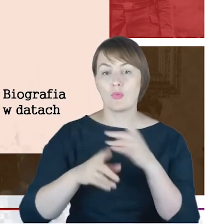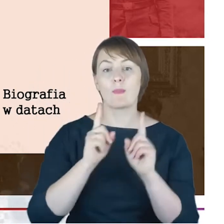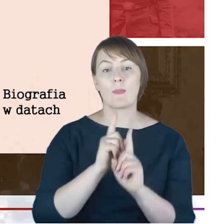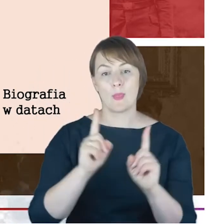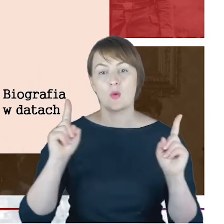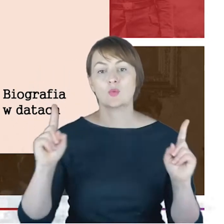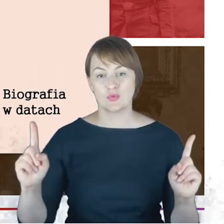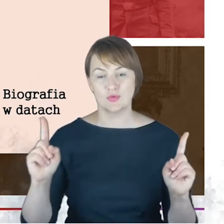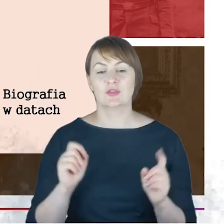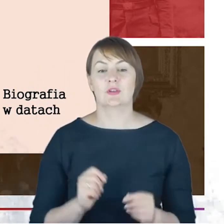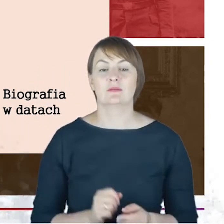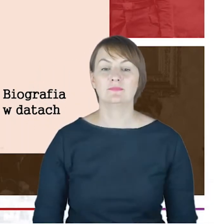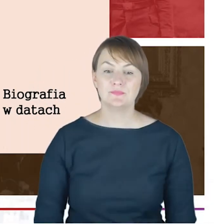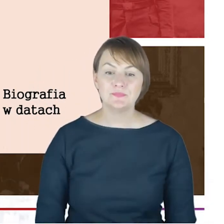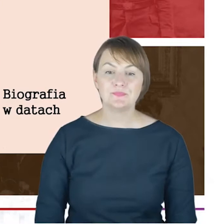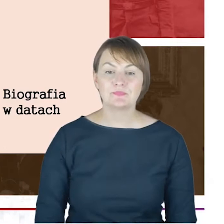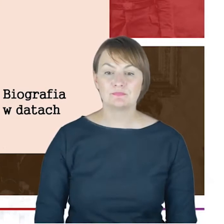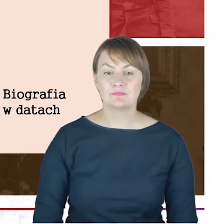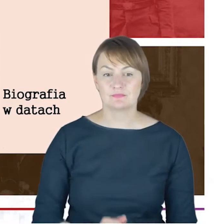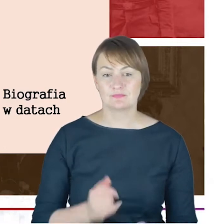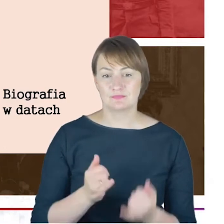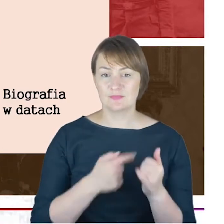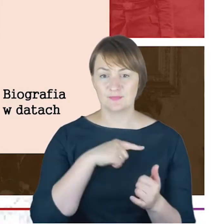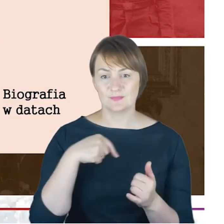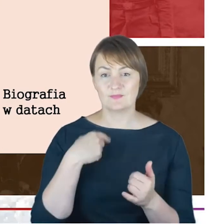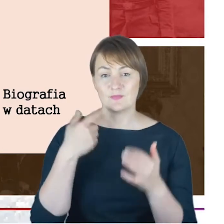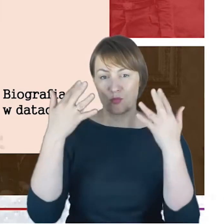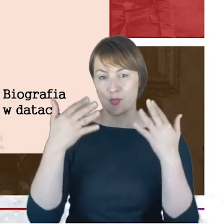Gdybyśmy tak policzyli to Rabin Jacob Cohn,